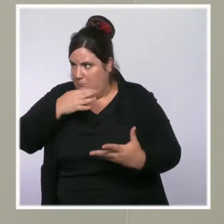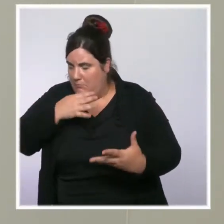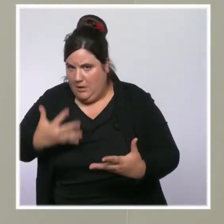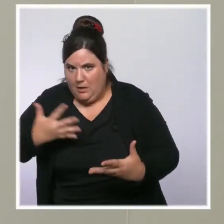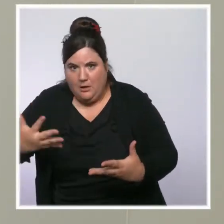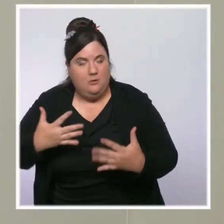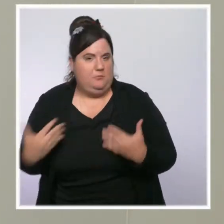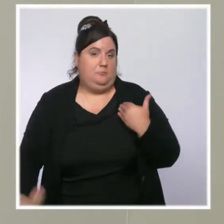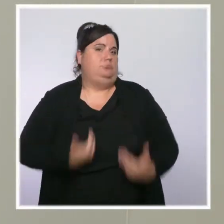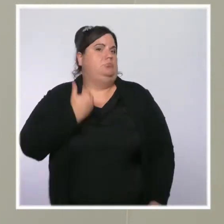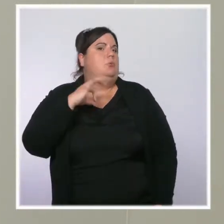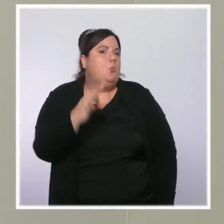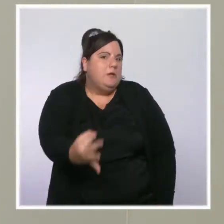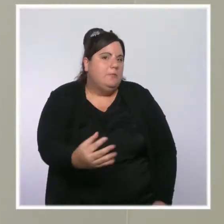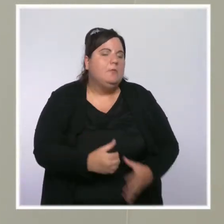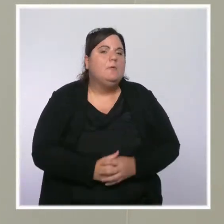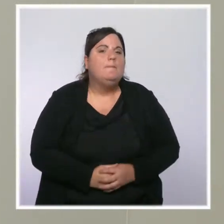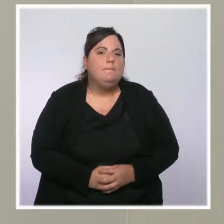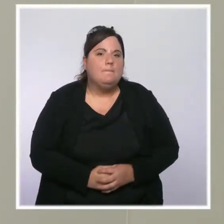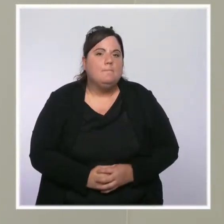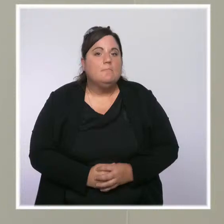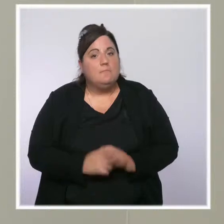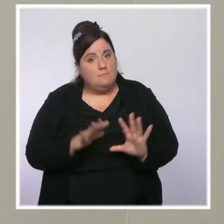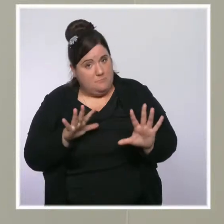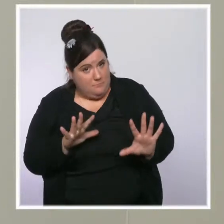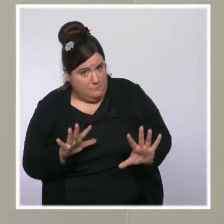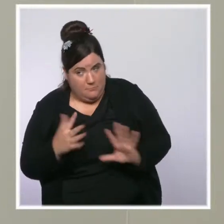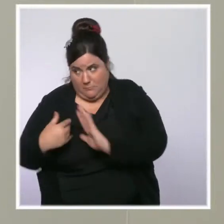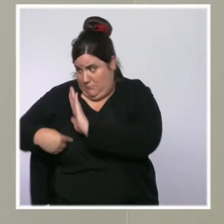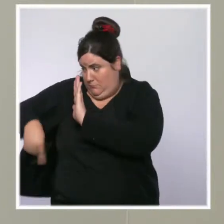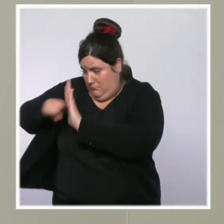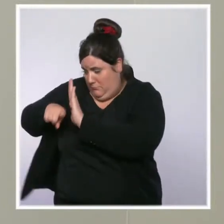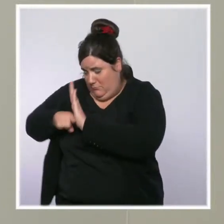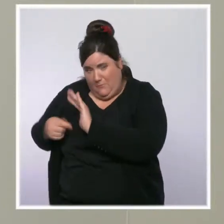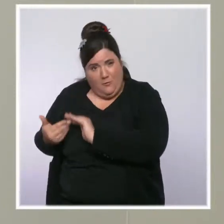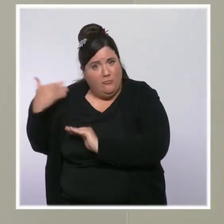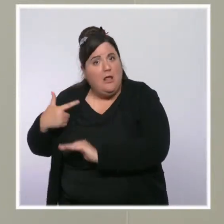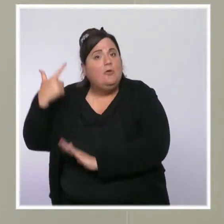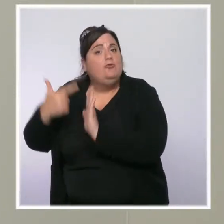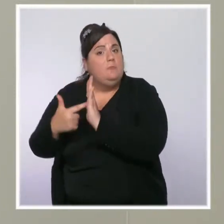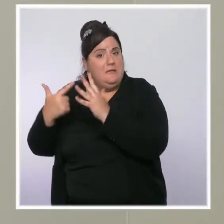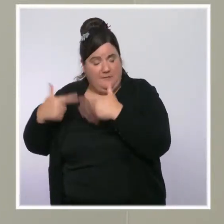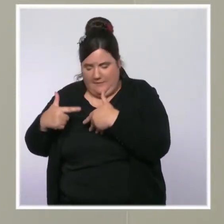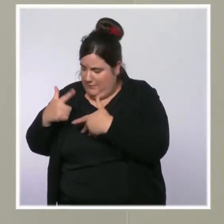c'est que c'est aussi le sens des mesures que nous prenons depuis 2017, pour que leur travail paye plus.